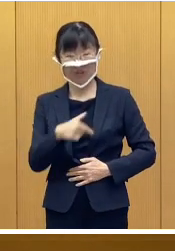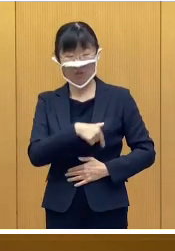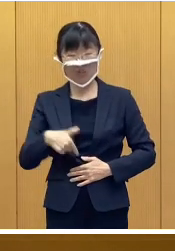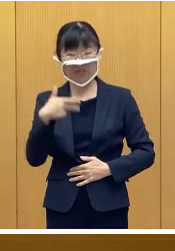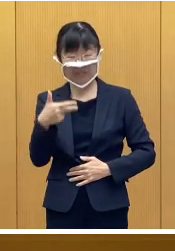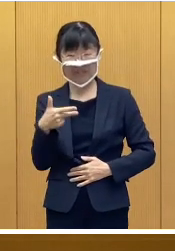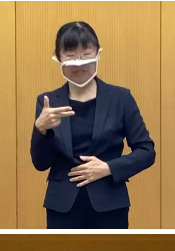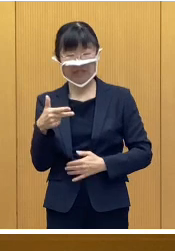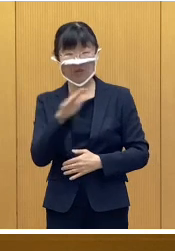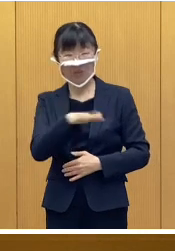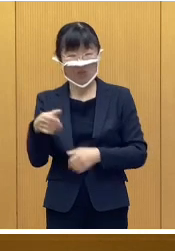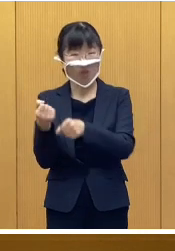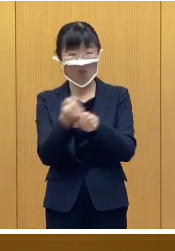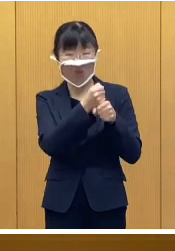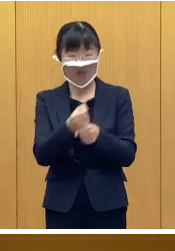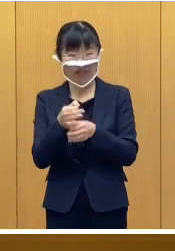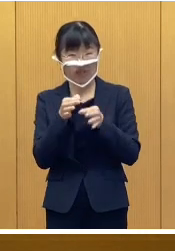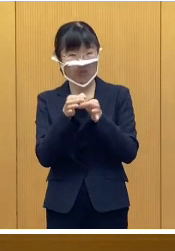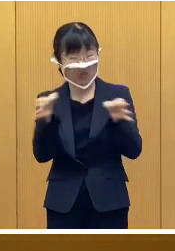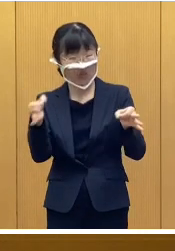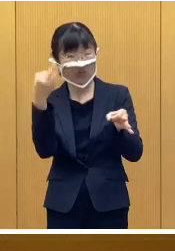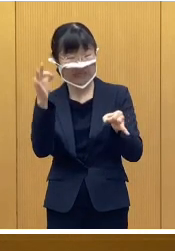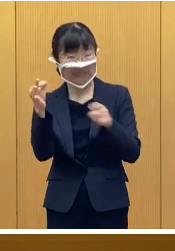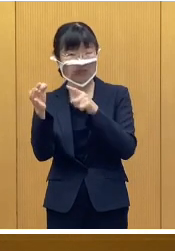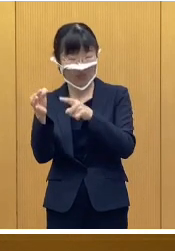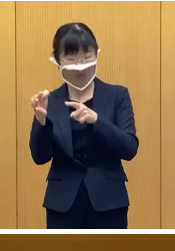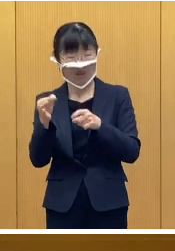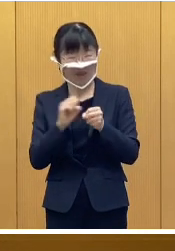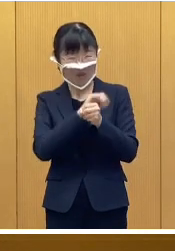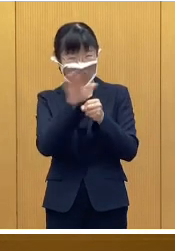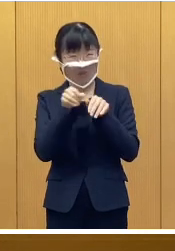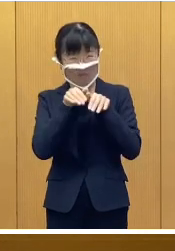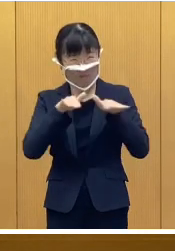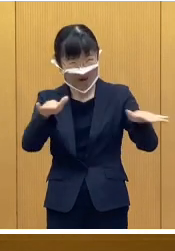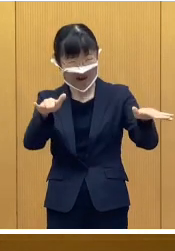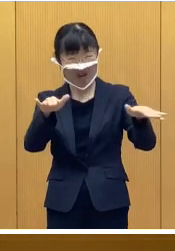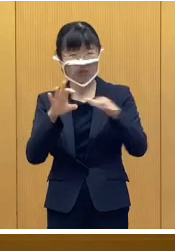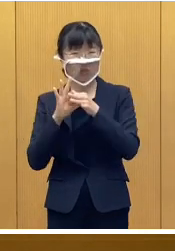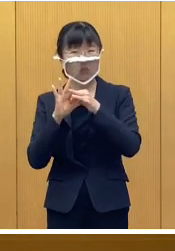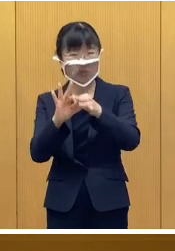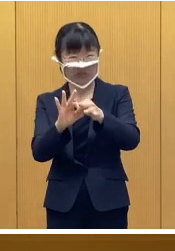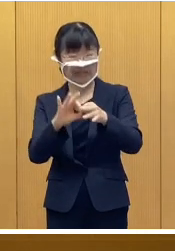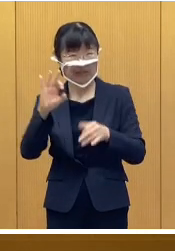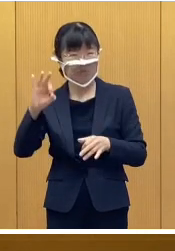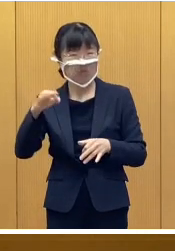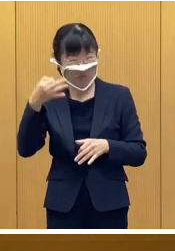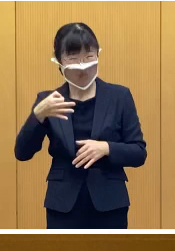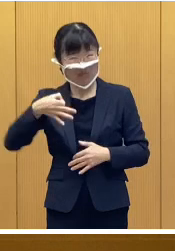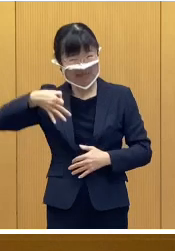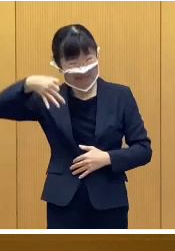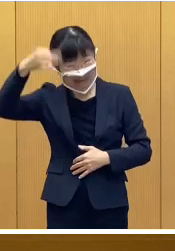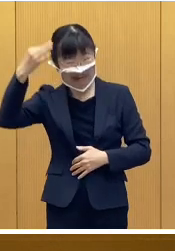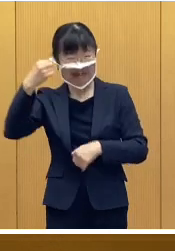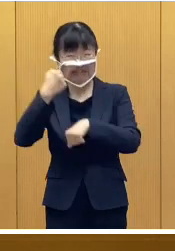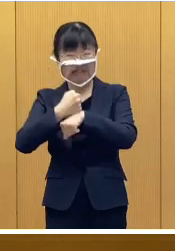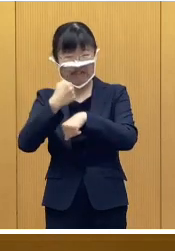帯広市こども応援給付金は 依然続くコロナ禍に加えまして 物価高騰の影響を受けておられる